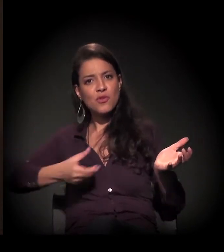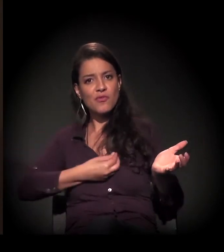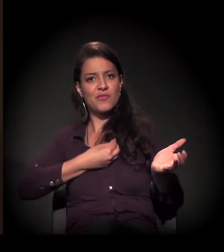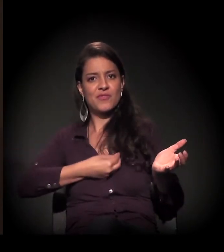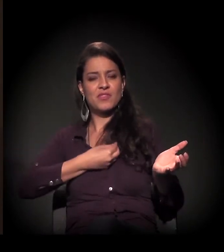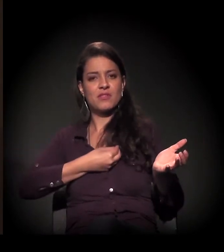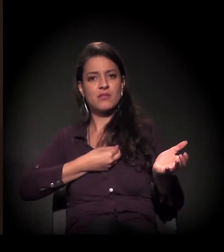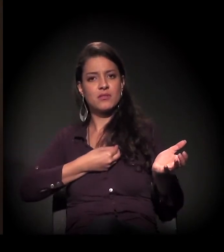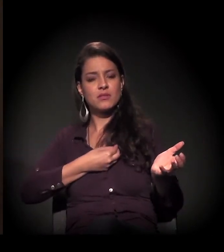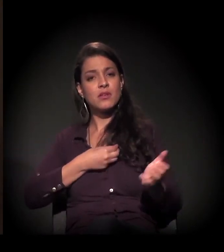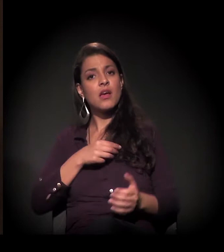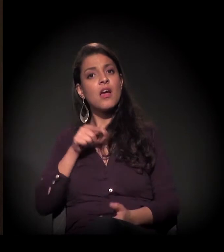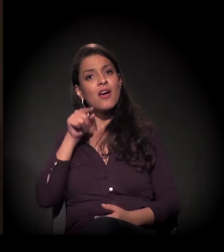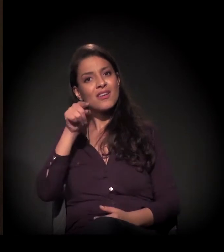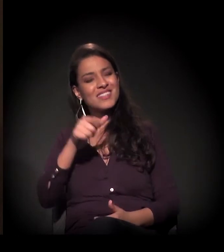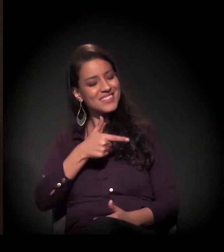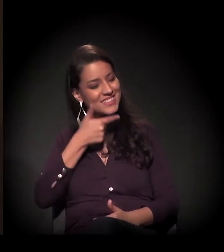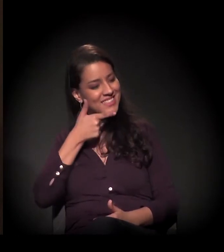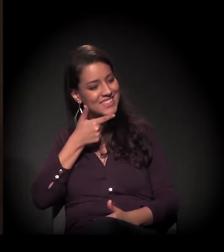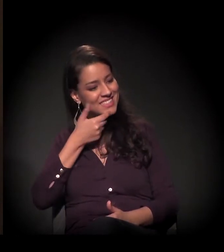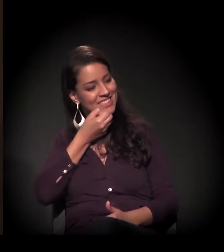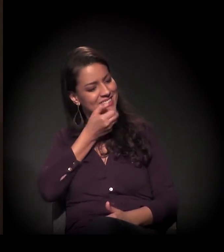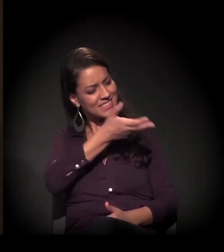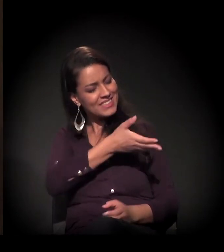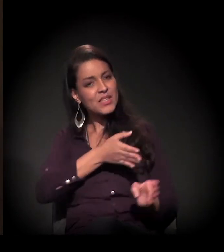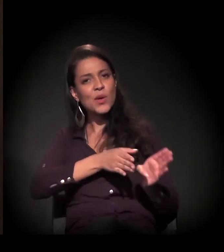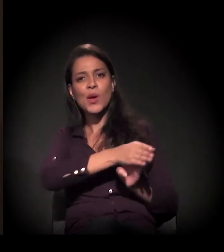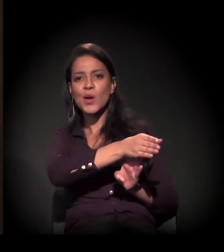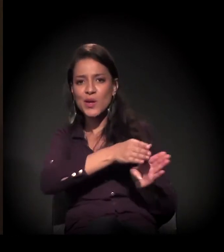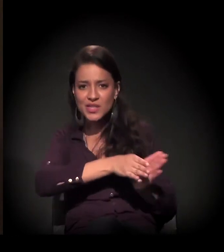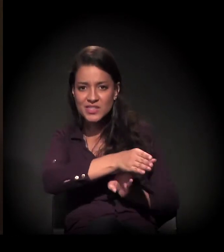E, às vezes, a sua palavra, o seu sorriso, o seu conselho, o seu aconchego,